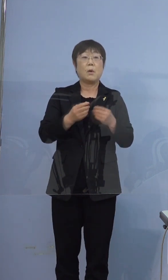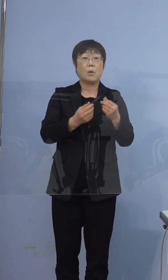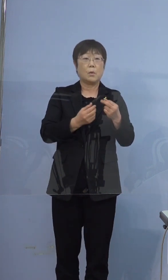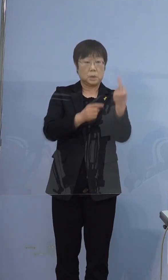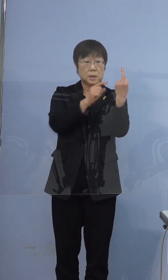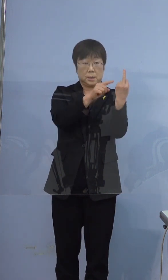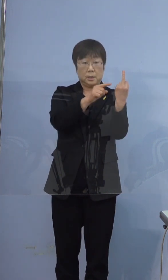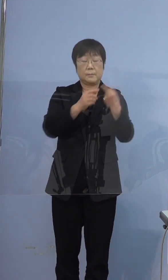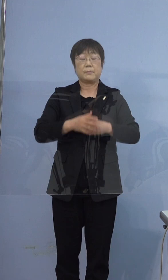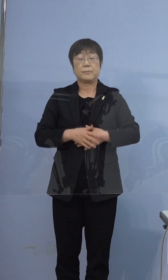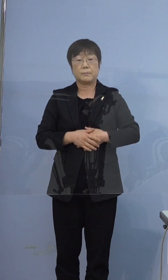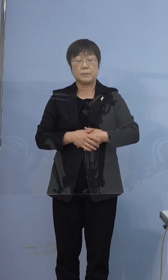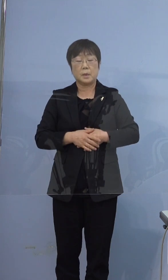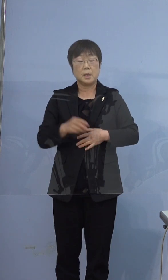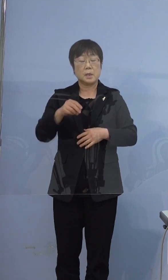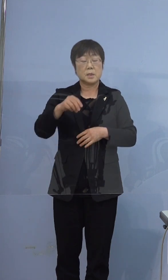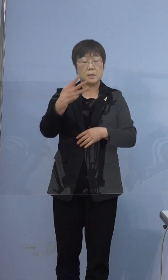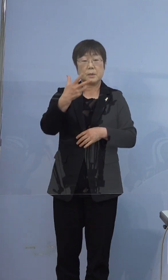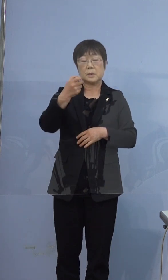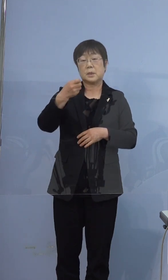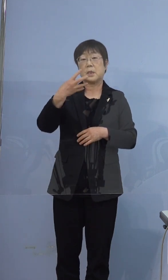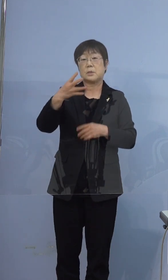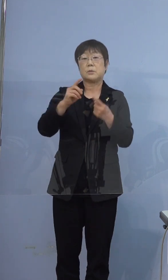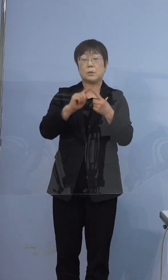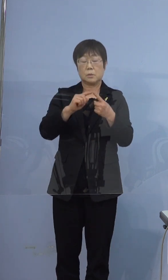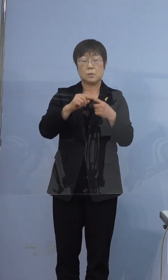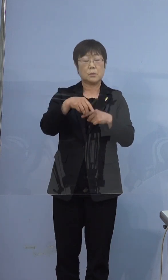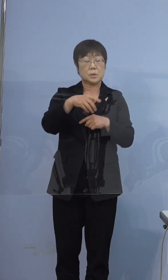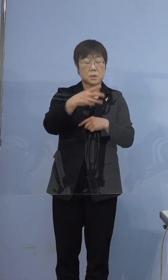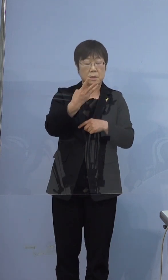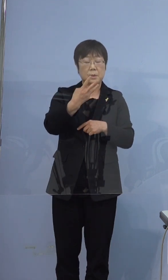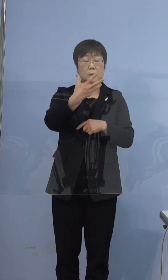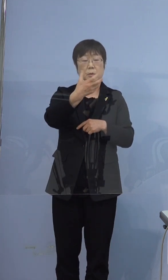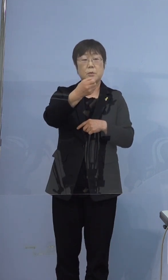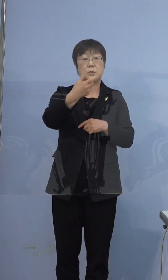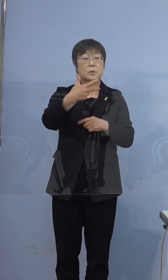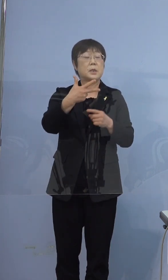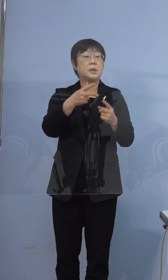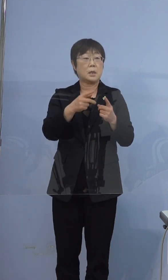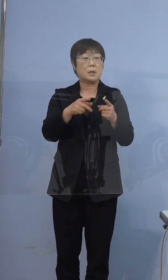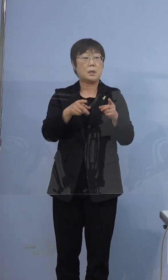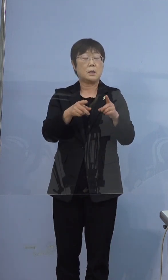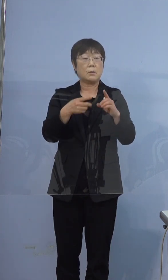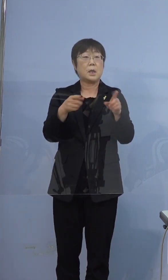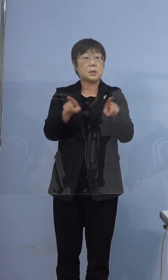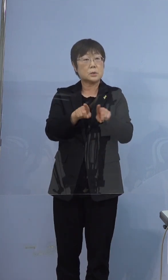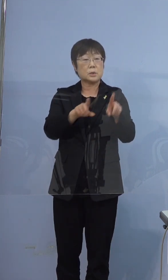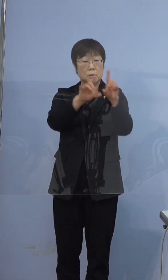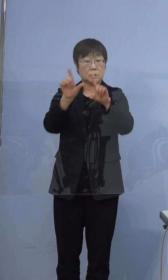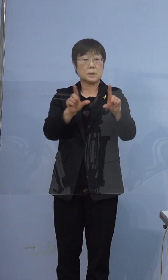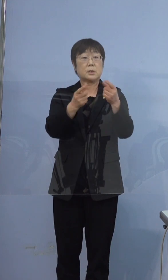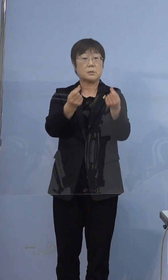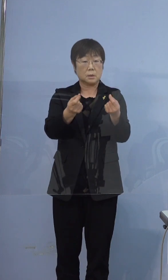374例目と397例目は同居されている（方ですか） 同居されています